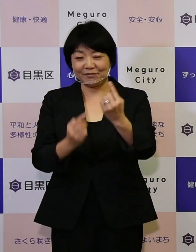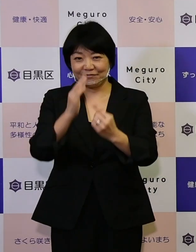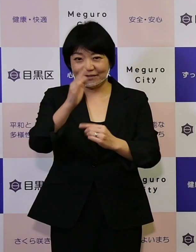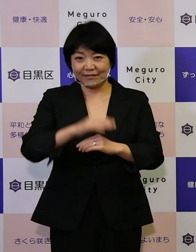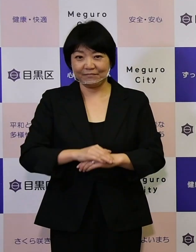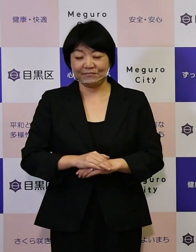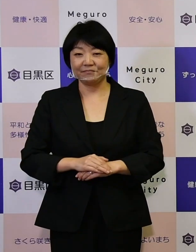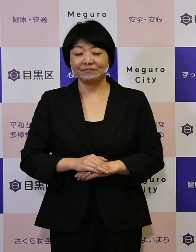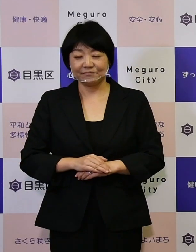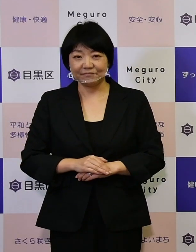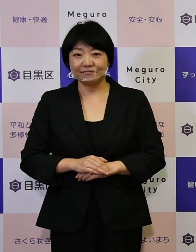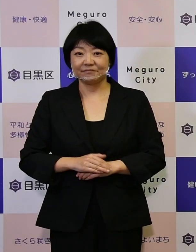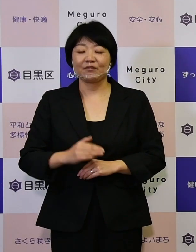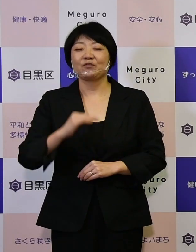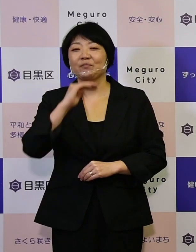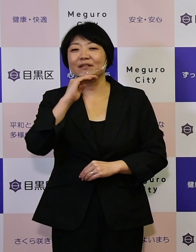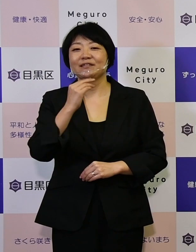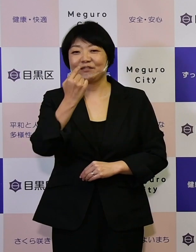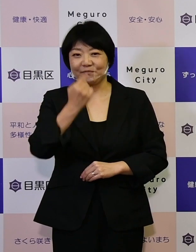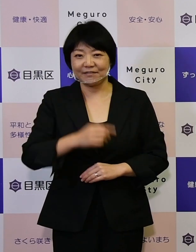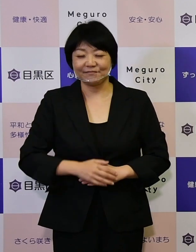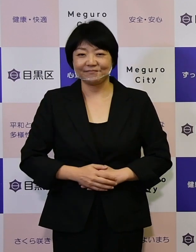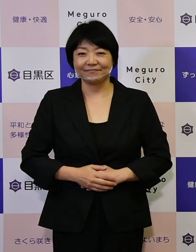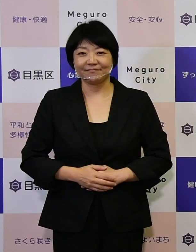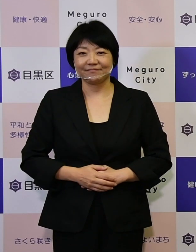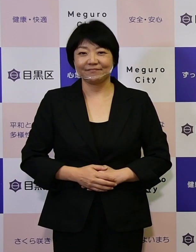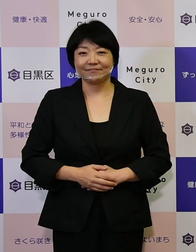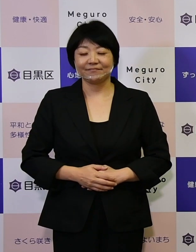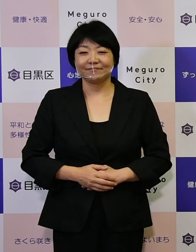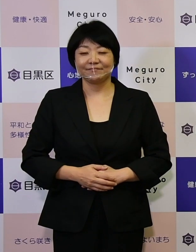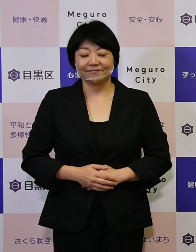私どもお待ちをいたしております。